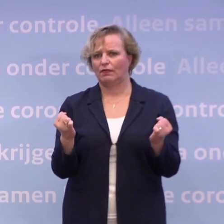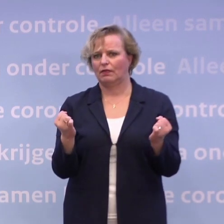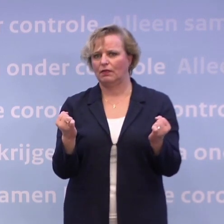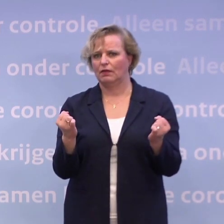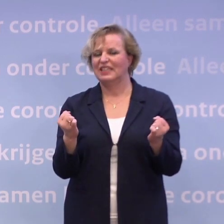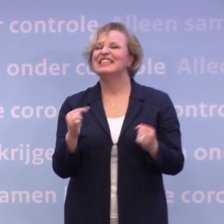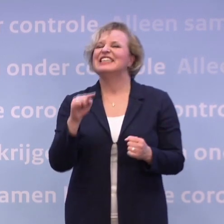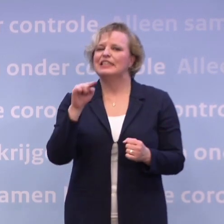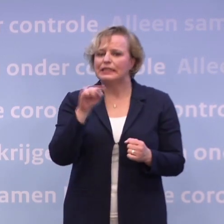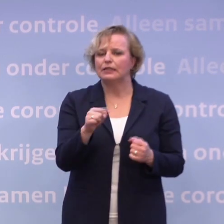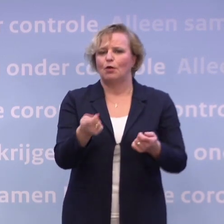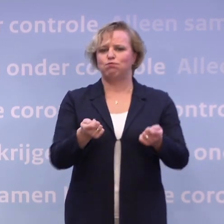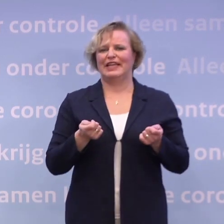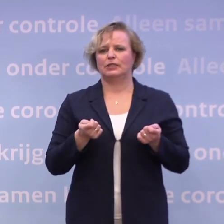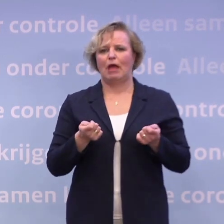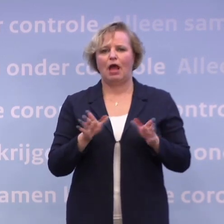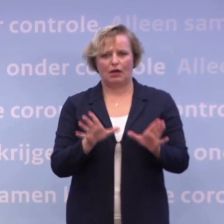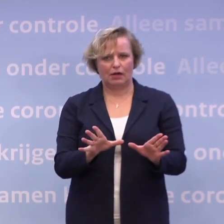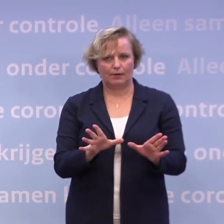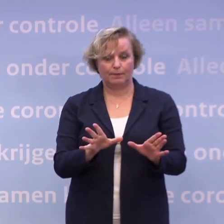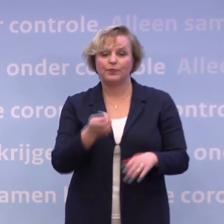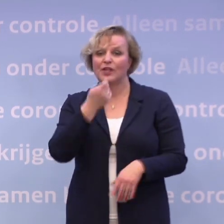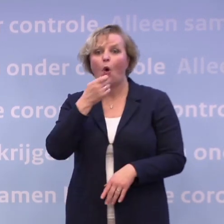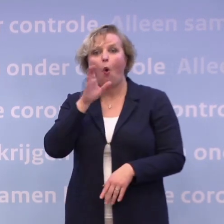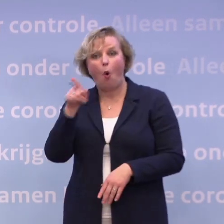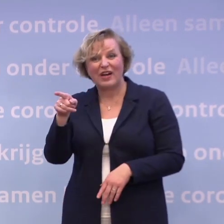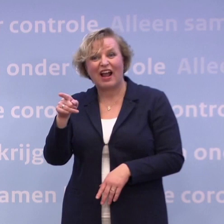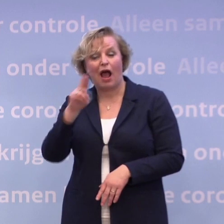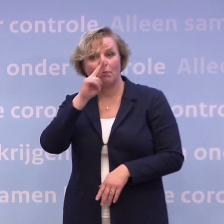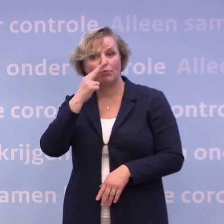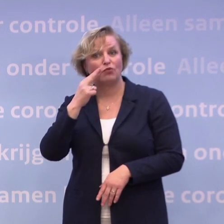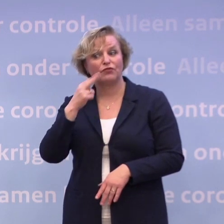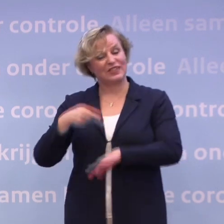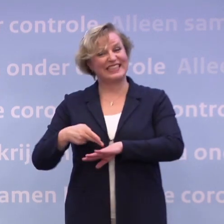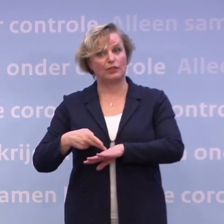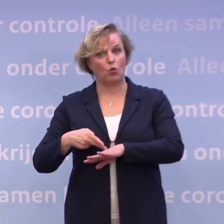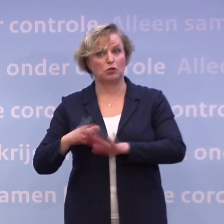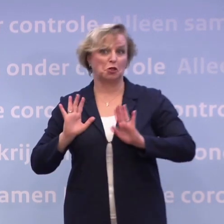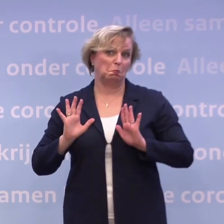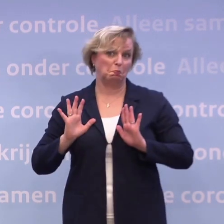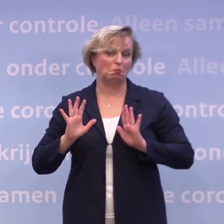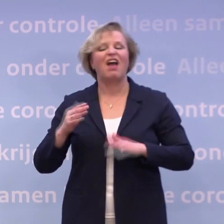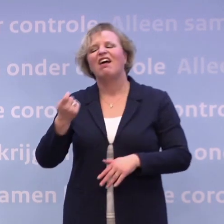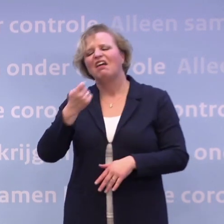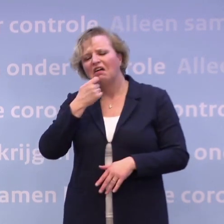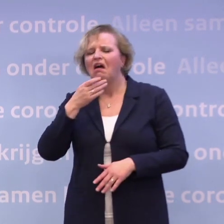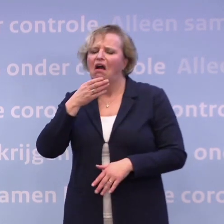...om zo veel mogelijk dan ook het beheersbaar te houden. In de horeca is dat type proeven niet nodig, denken we. Misschien in de cafés, we zijn nog aan het kijken...